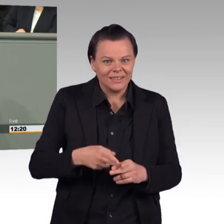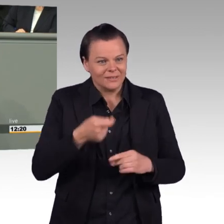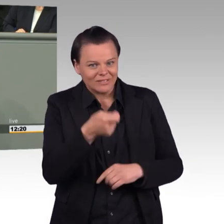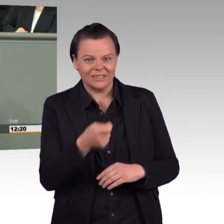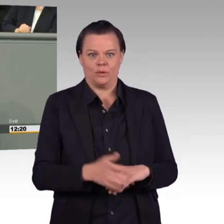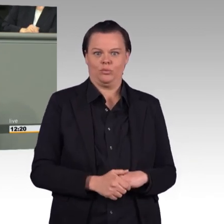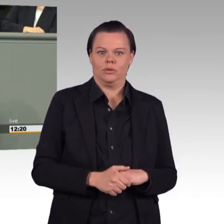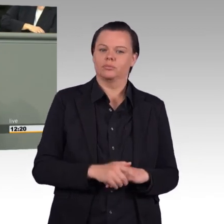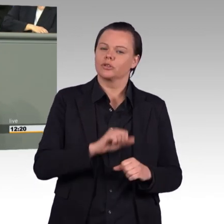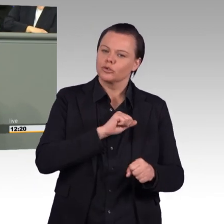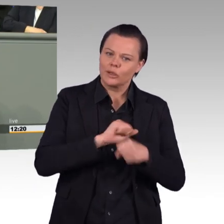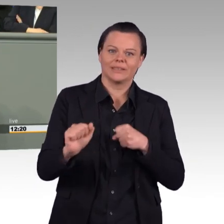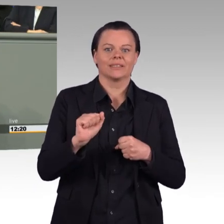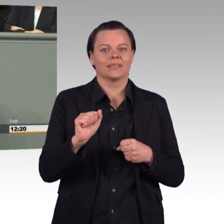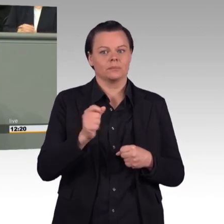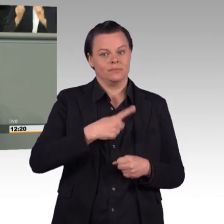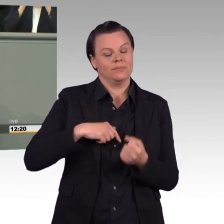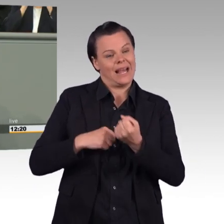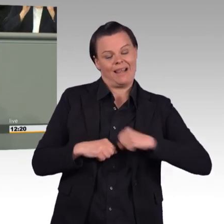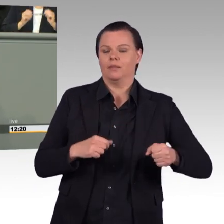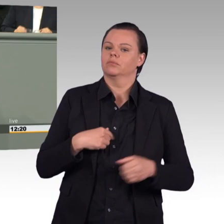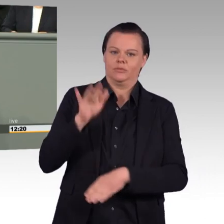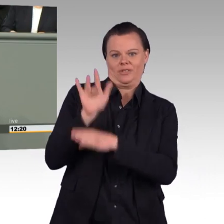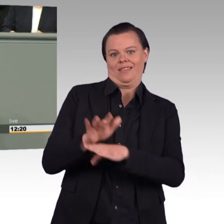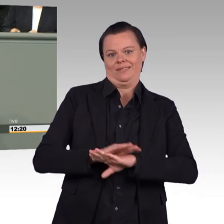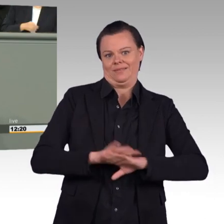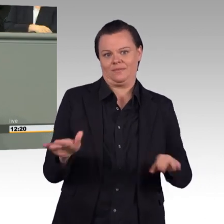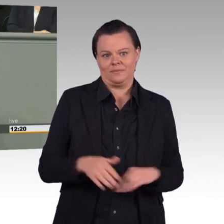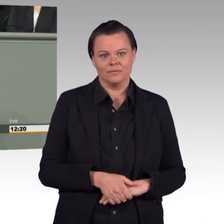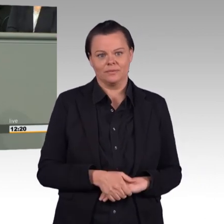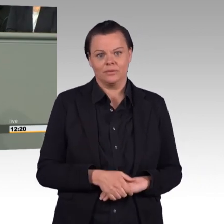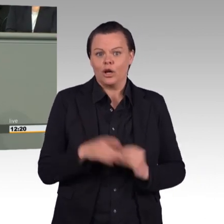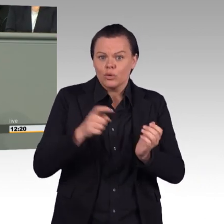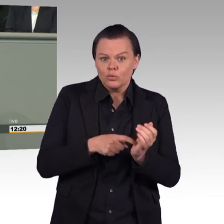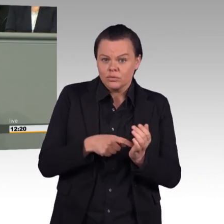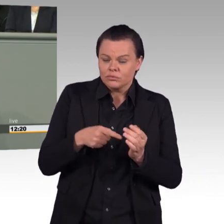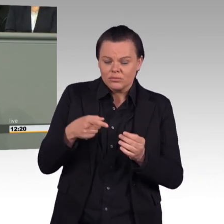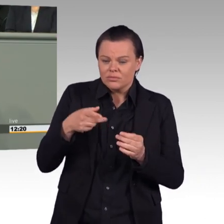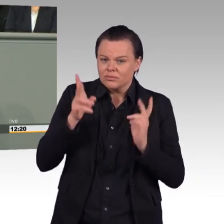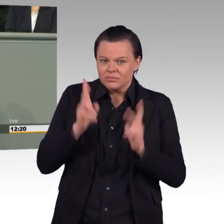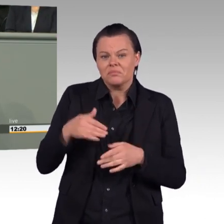die Einsatzbereitschaft für Auslandseinsätze insbesondere zu verbessern. Das lehnen wir ab.